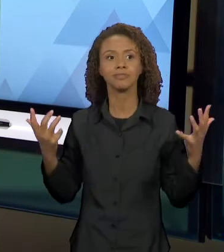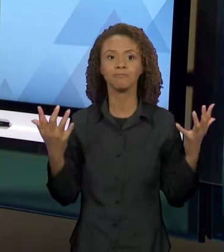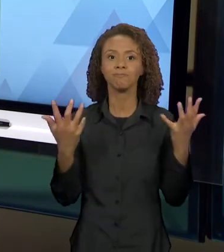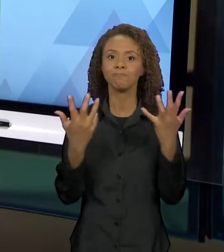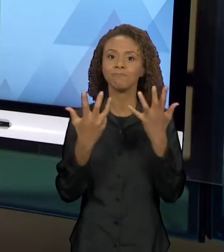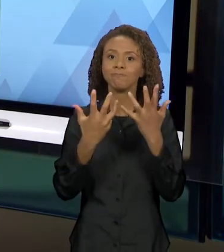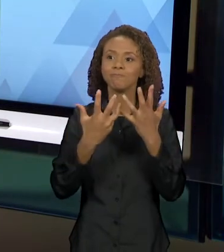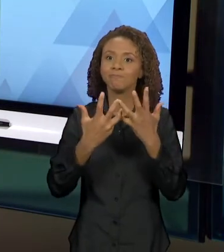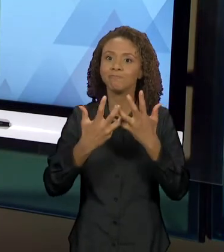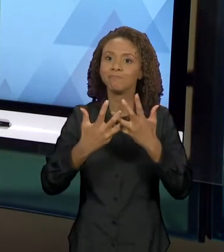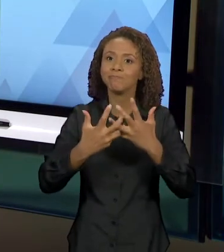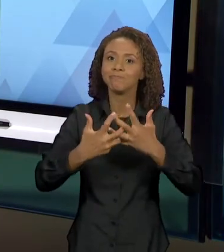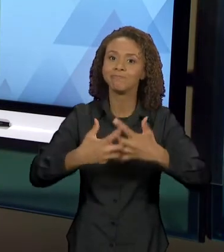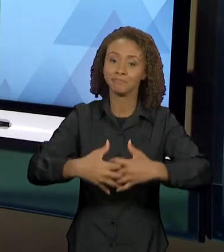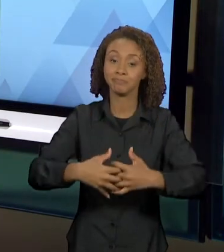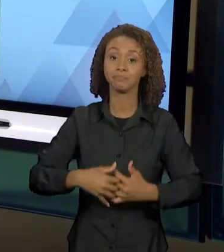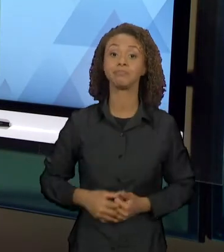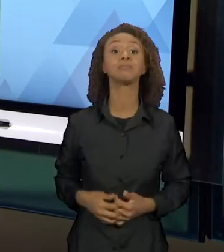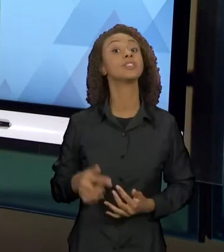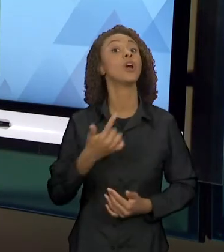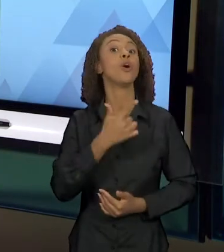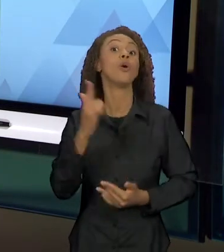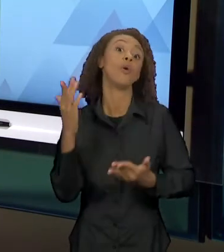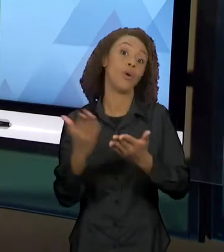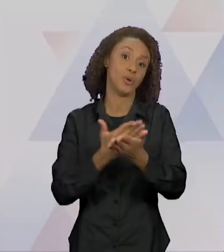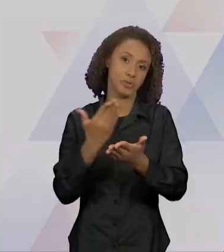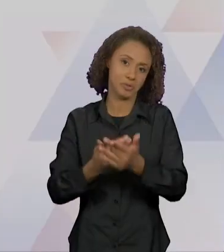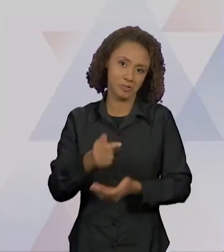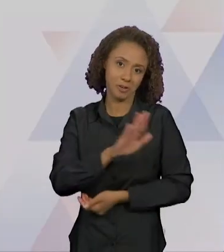UM OUTRO LIVRO DE LITERATURA INFANTIL 'O CARTEIRO